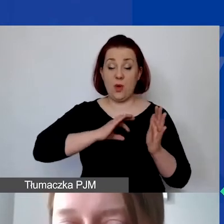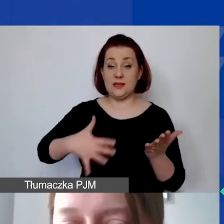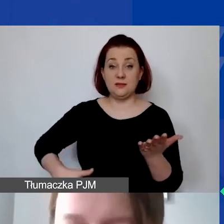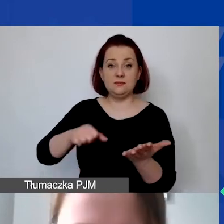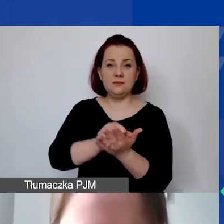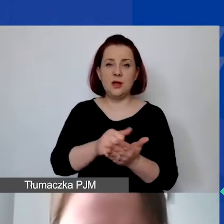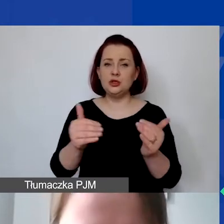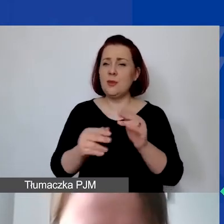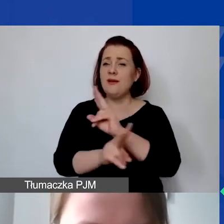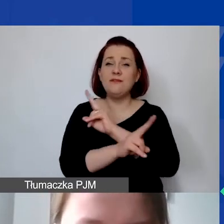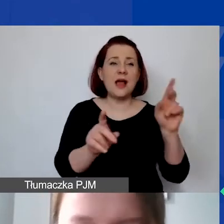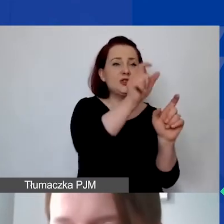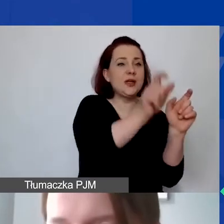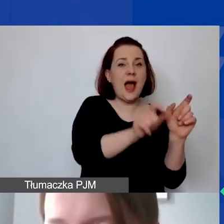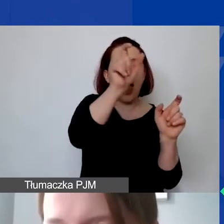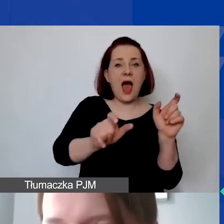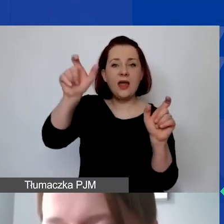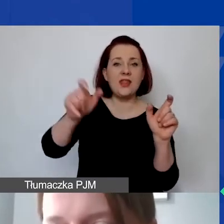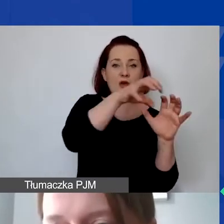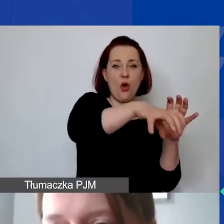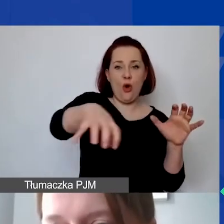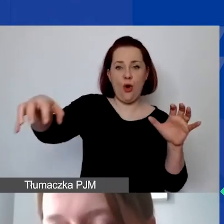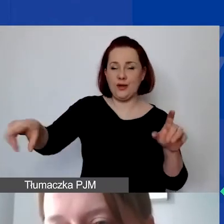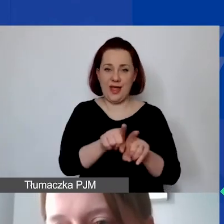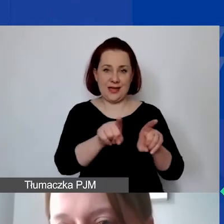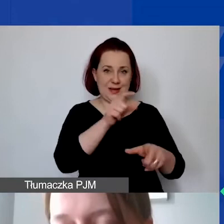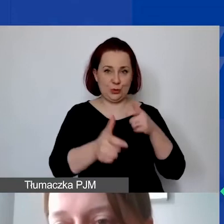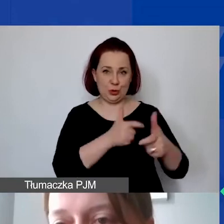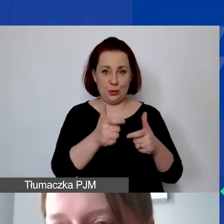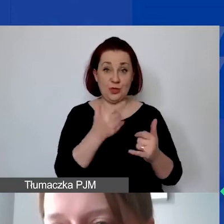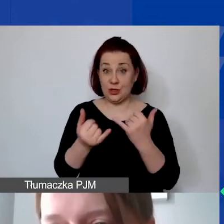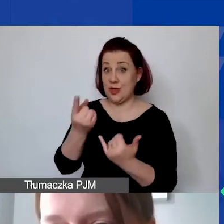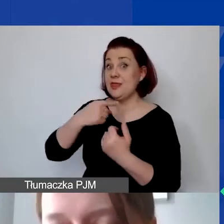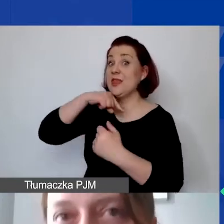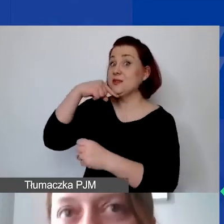we wszystkich kategoriach proporcjonalnie. Czyli jeżeli zdecydowaliby się państwo, że cała realizacja projektu,